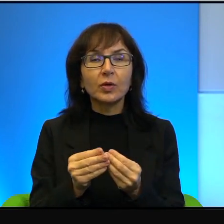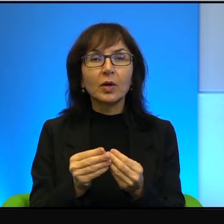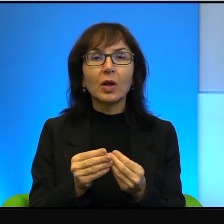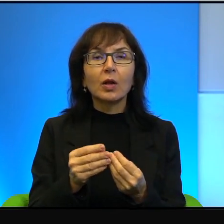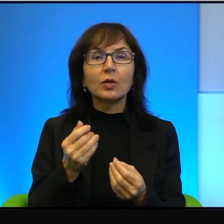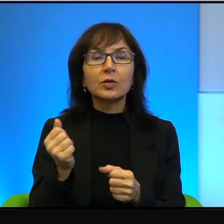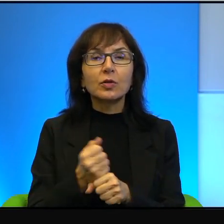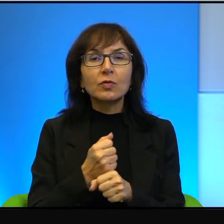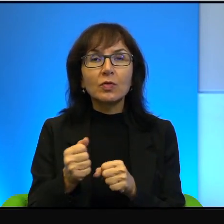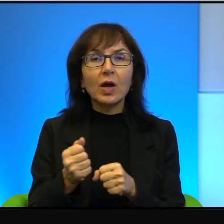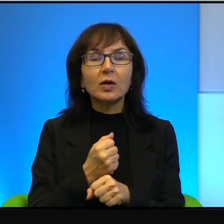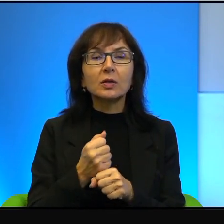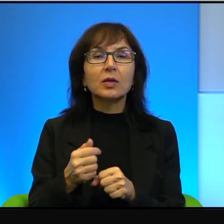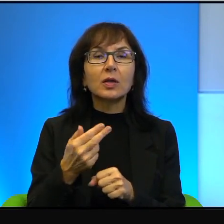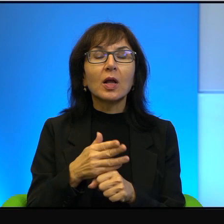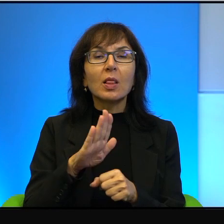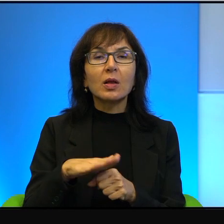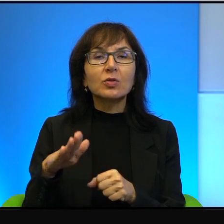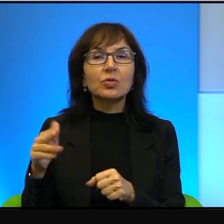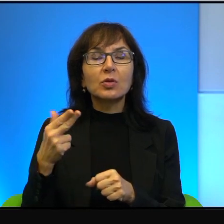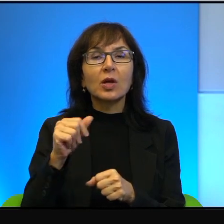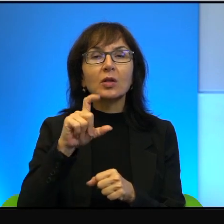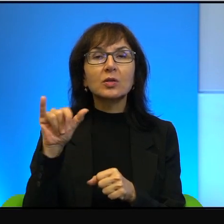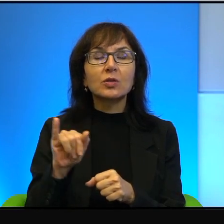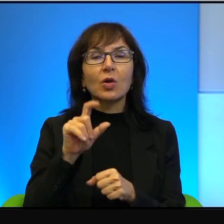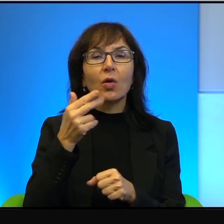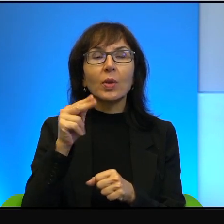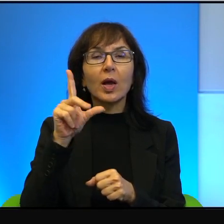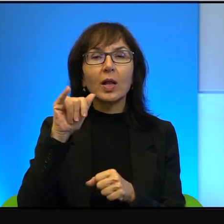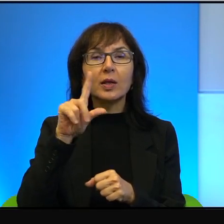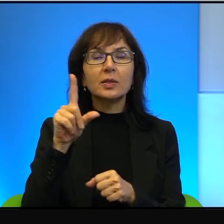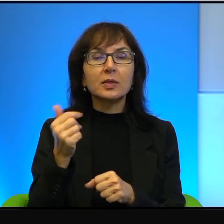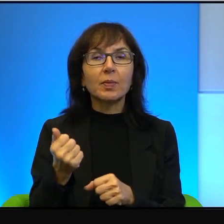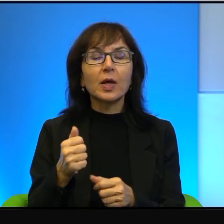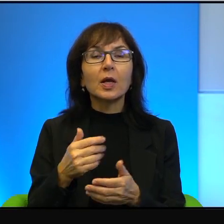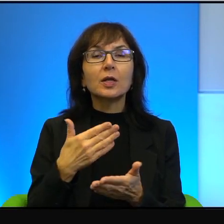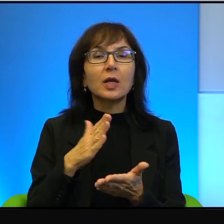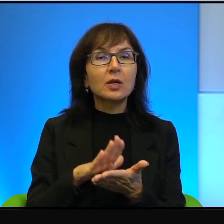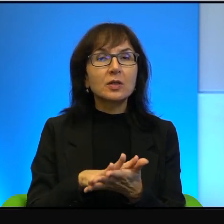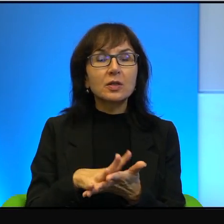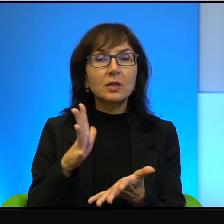nieustępliwy nacjonalizm. Jak powiedziałem, to nie jest specyficzna cecha izraelska, ale tam to bardzo dobrze widać.